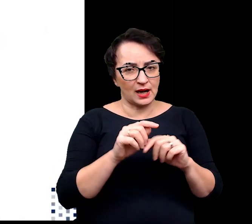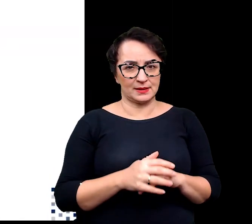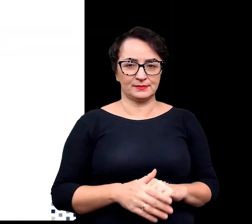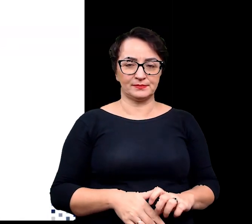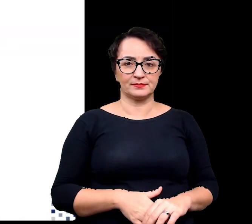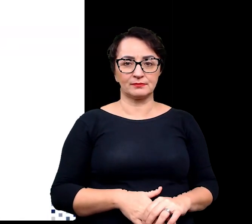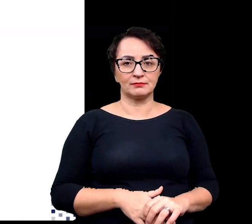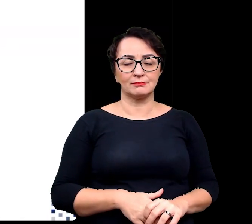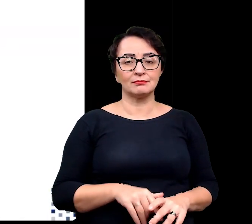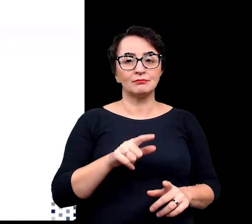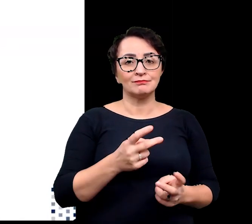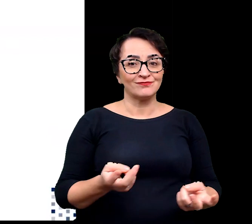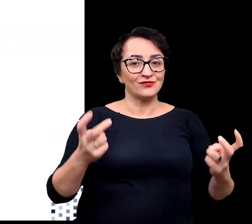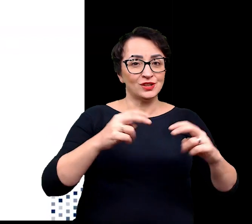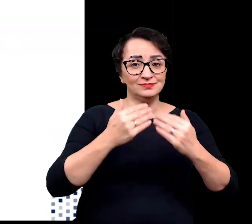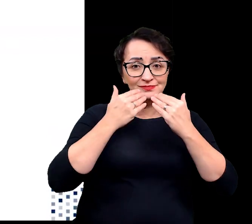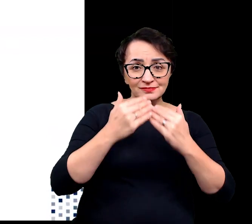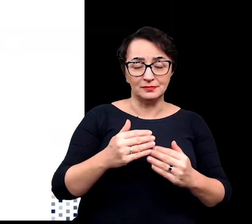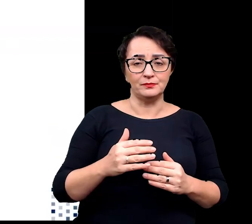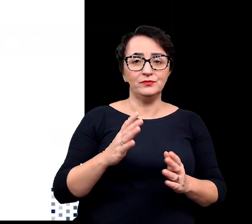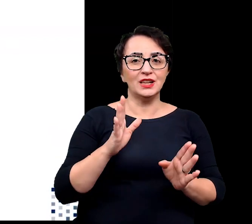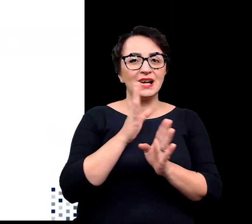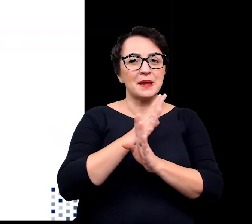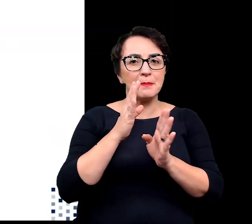pozwala to na stworzenie korzystnego mikroklimatu,